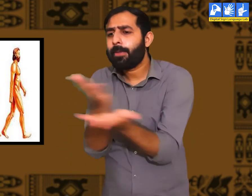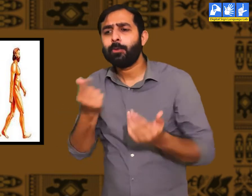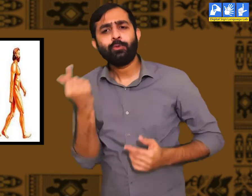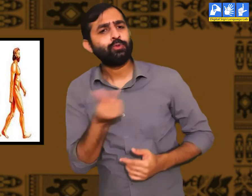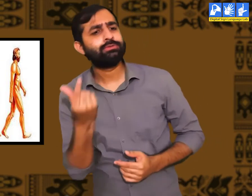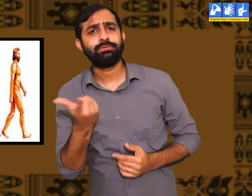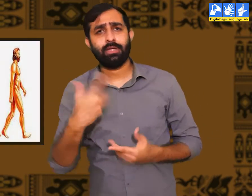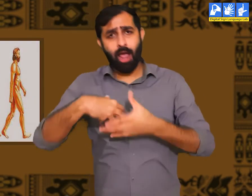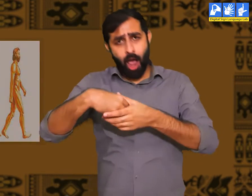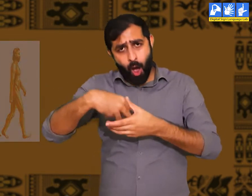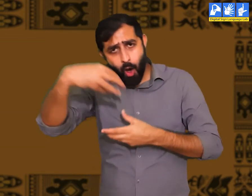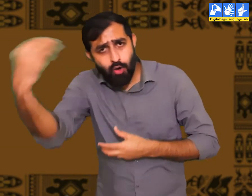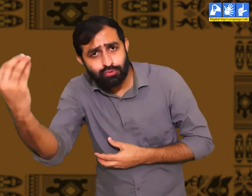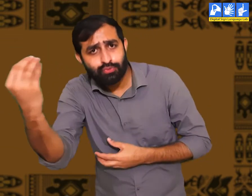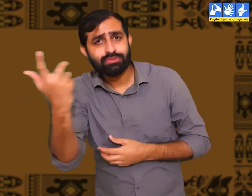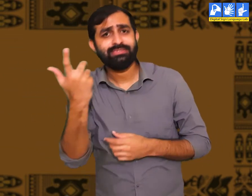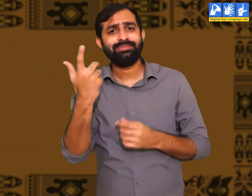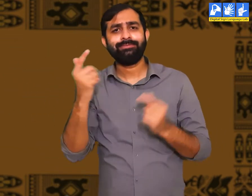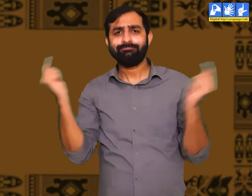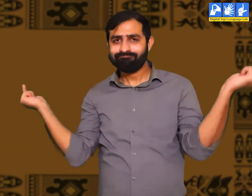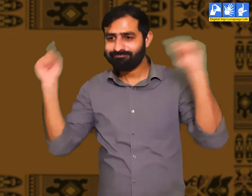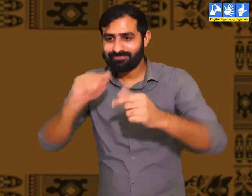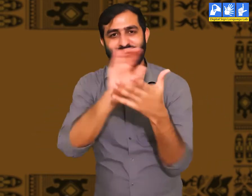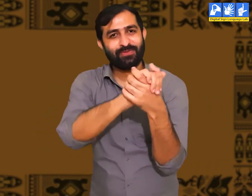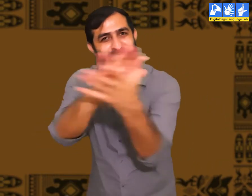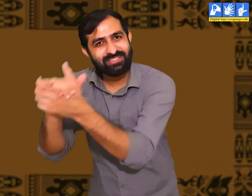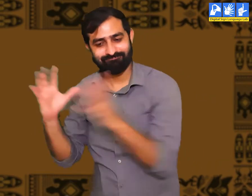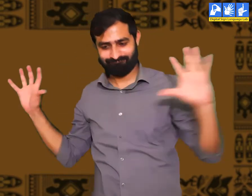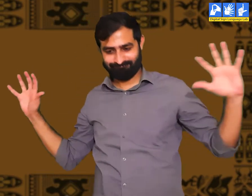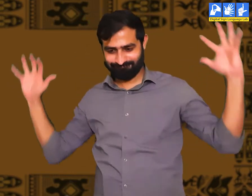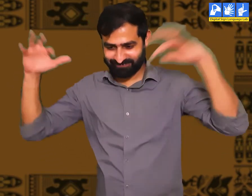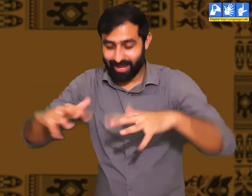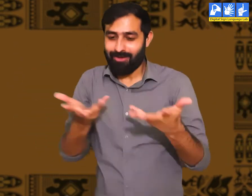लोगों को आपस में मुलाक़ात करने के लिए एक दूसरे के पास जाना पड़ता।